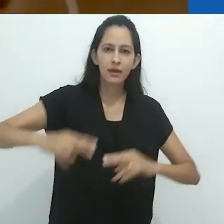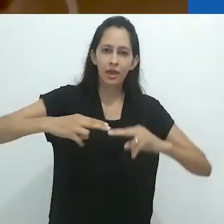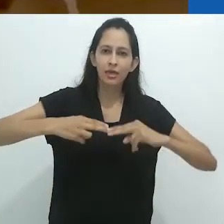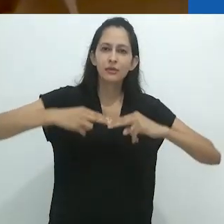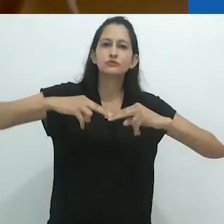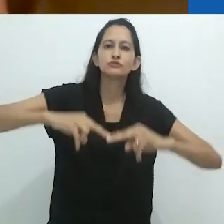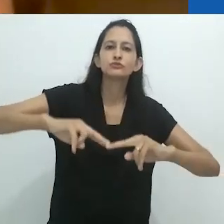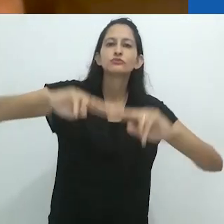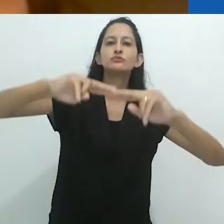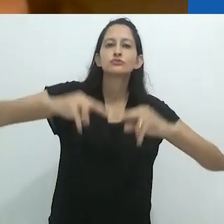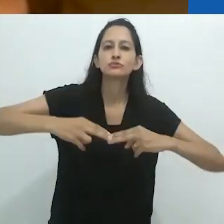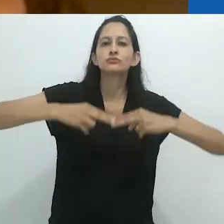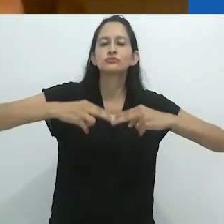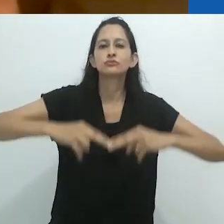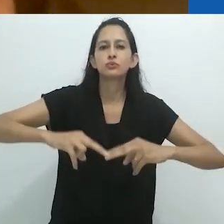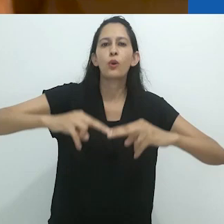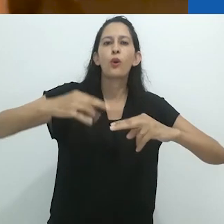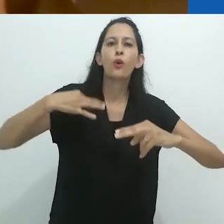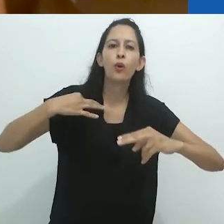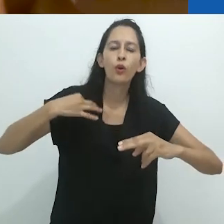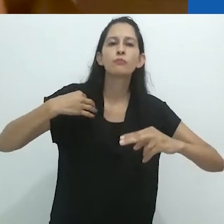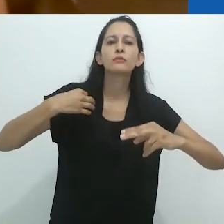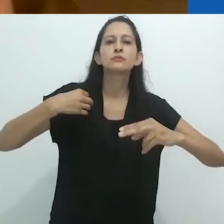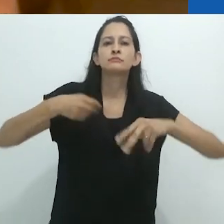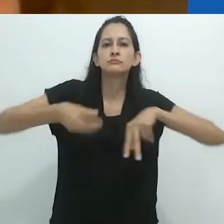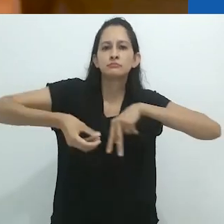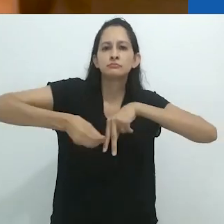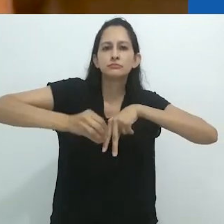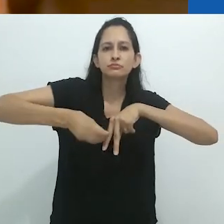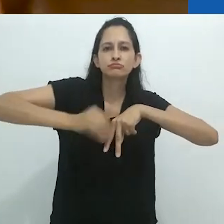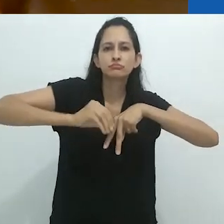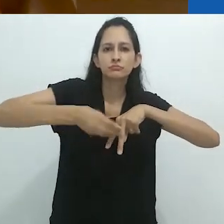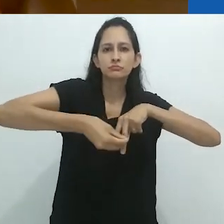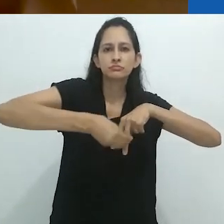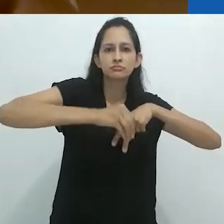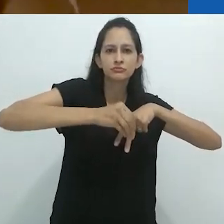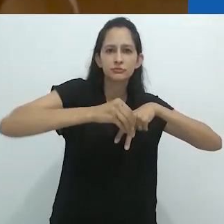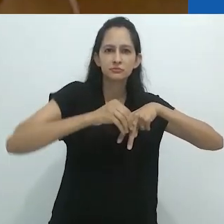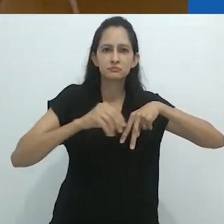balançando na rede com suas calças escuras enroladas